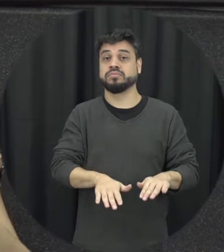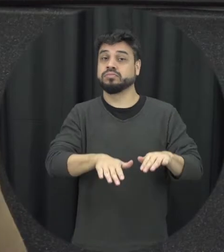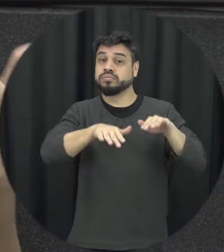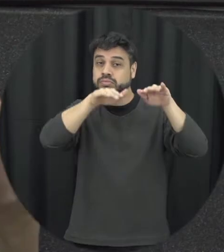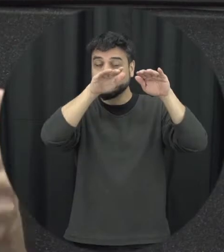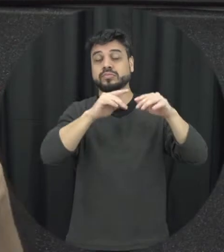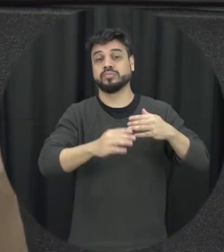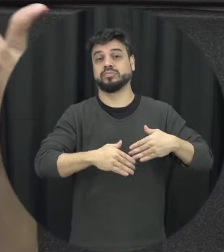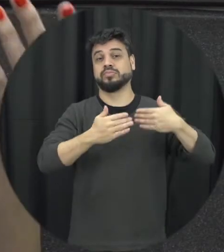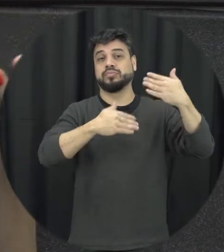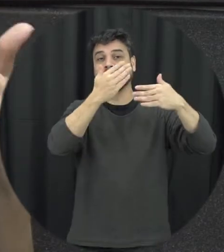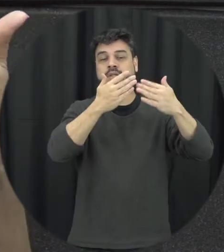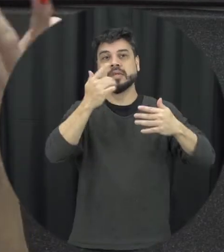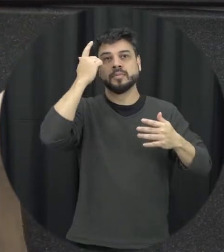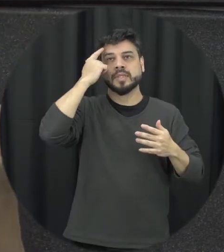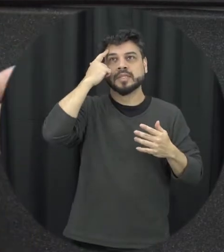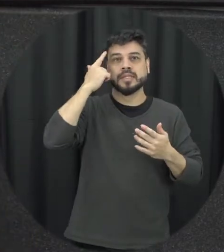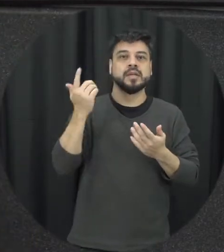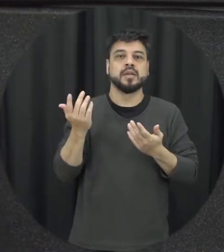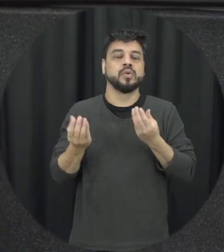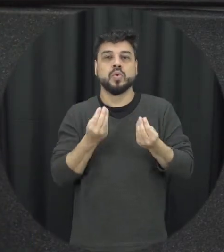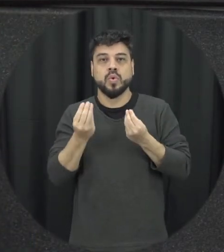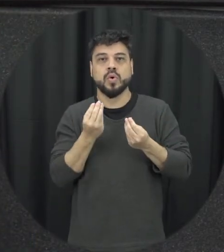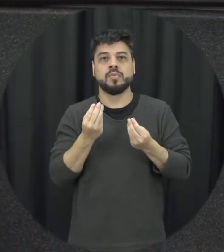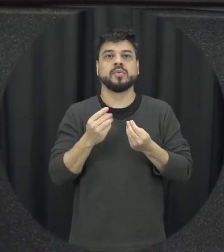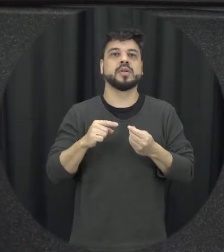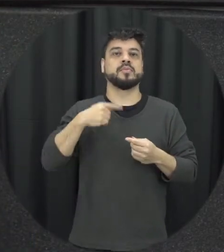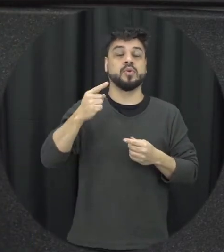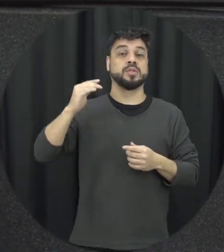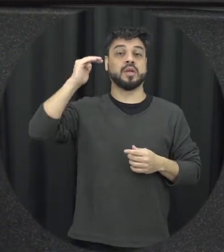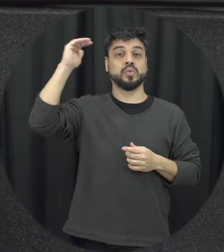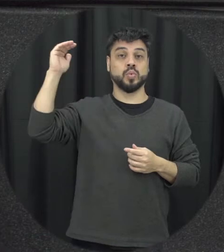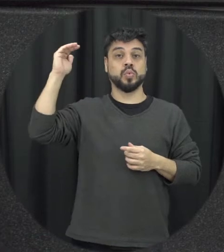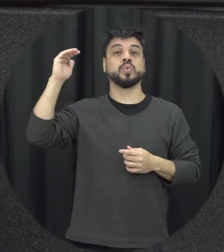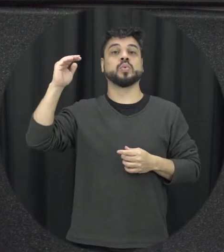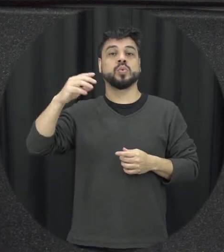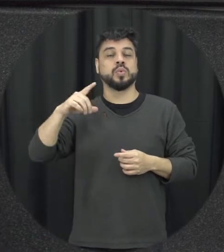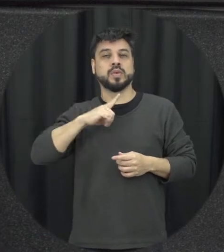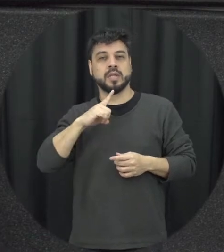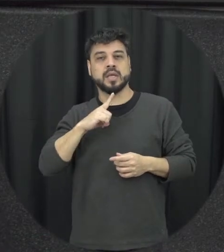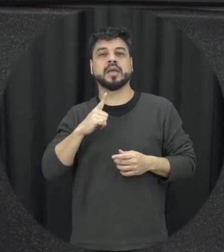se esquecendo ensino adolescentes e mais tarde aí adultos e simpática também o rendimento escolar ao